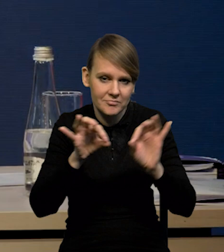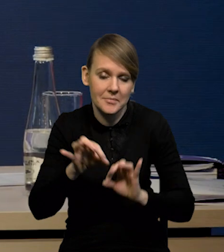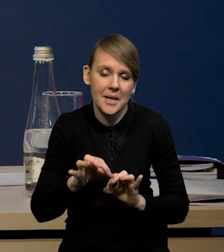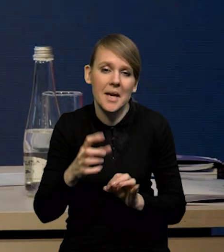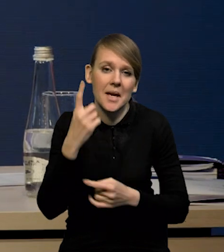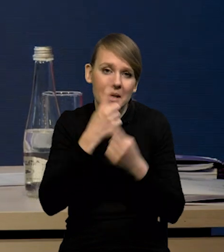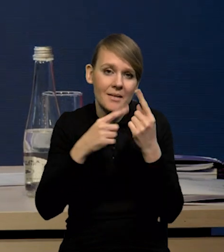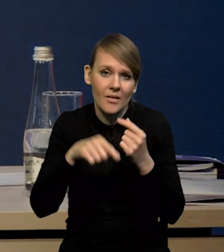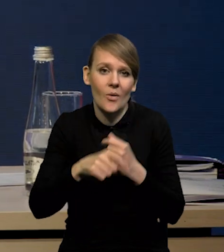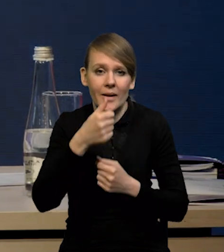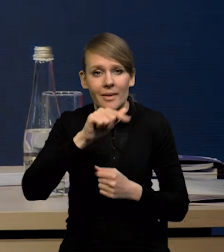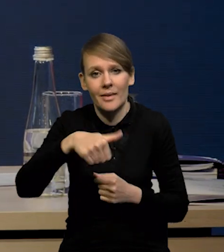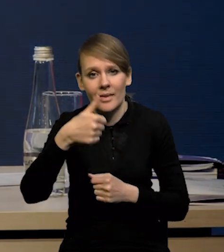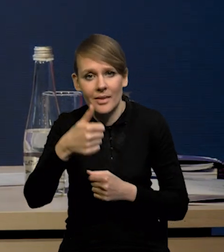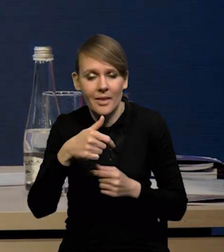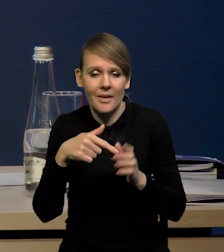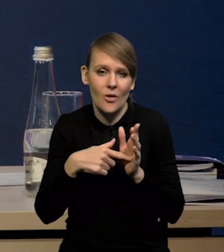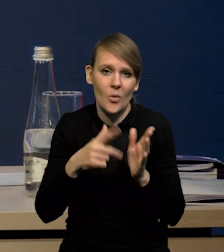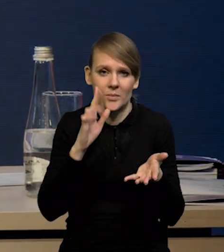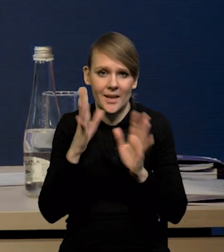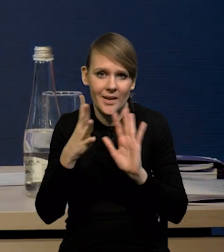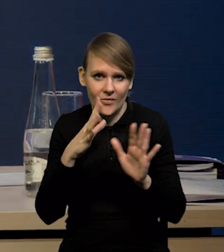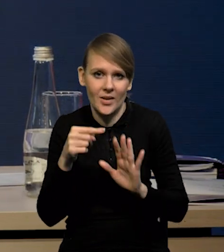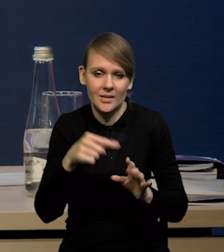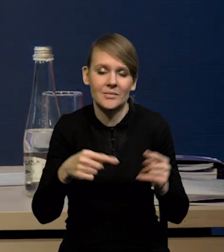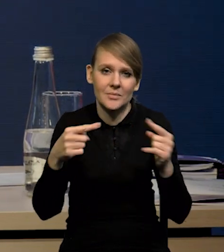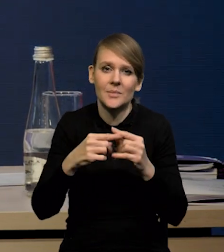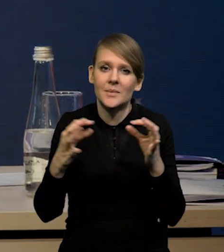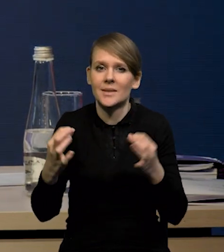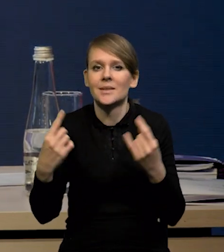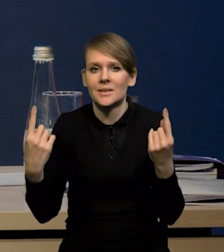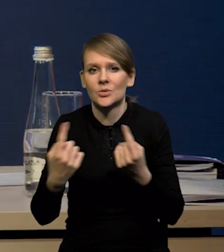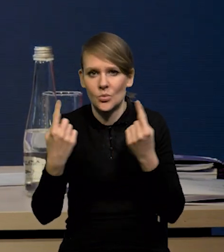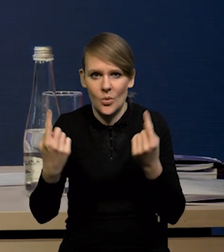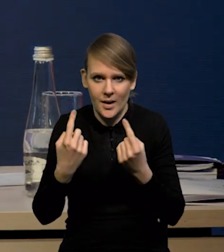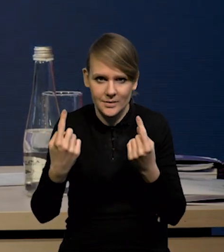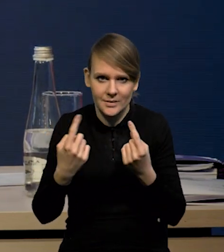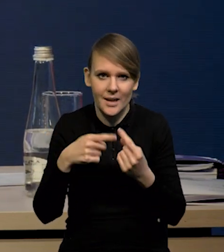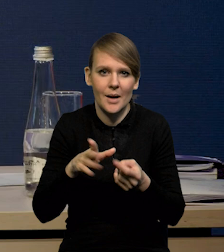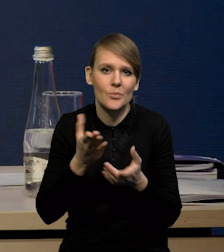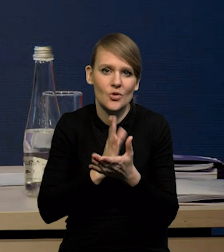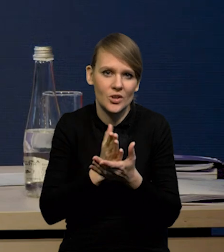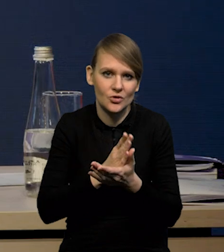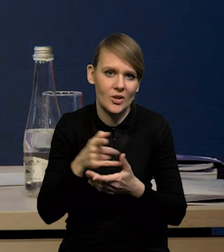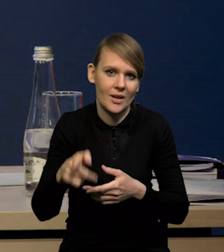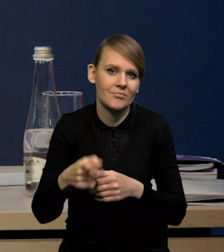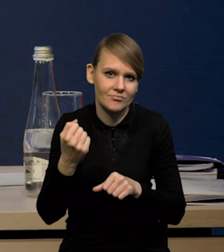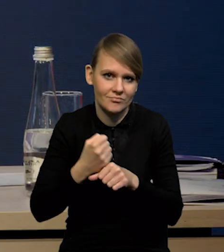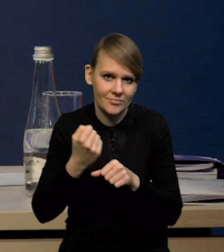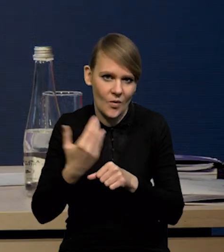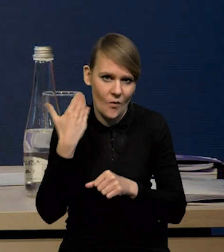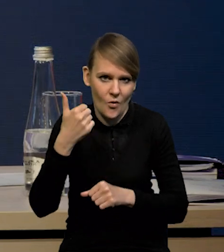Wydaje się, że to 1.1 właśnie mniej więcej oddaje teraz jak kształtowała się dynamika przeciętnego zatrudnienia w tym ostatnim roku.